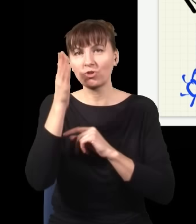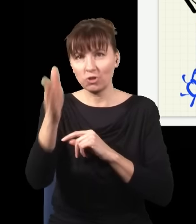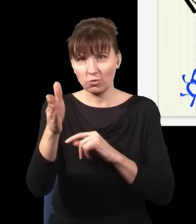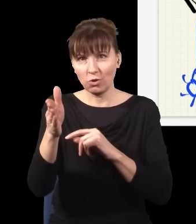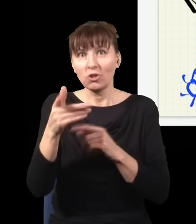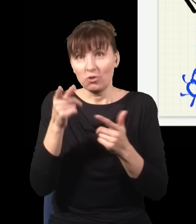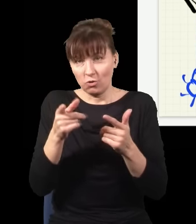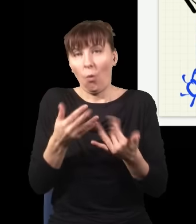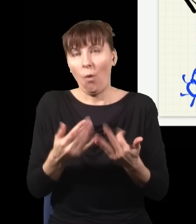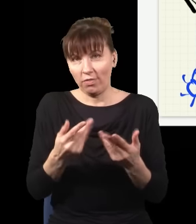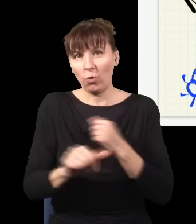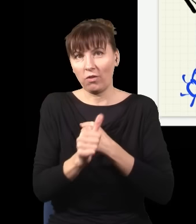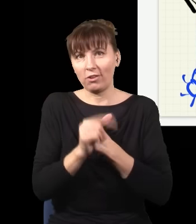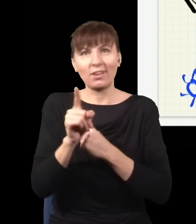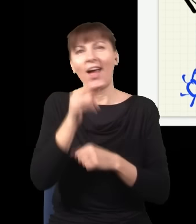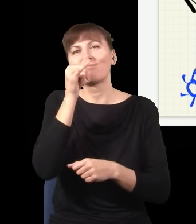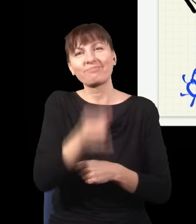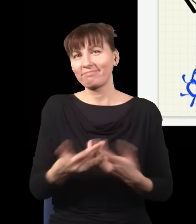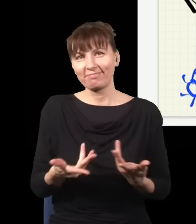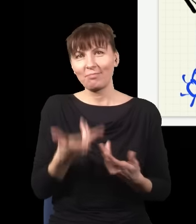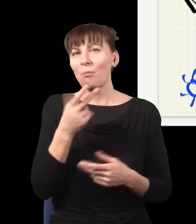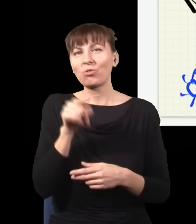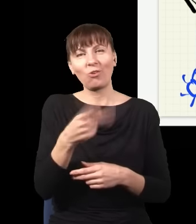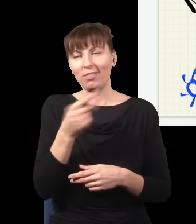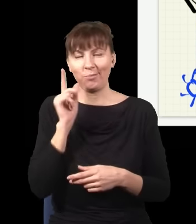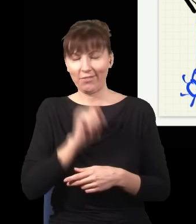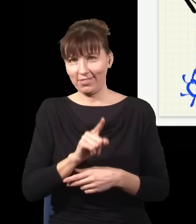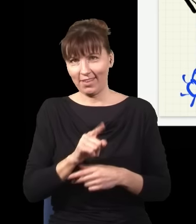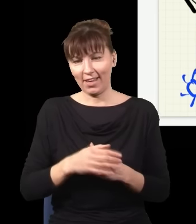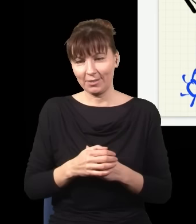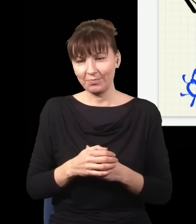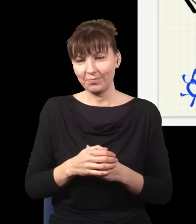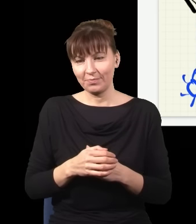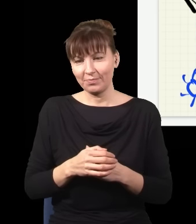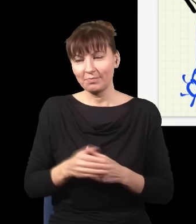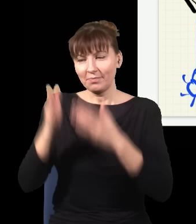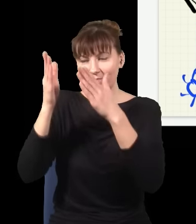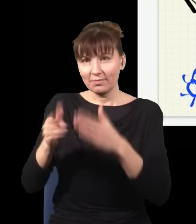że robienie czegoś teraz wpływa na naszą przeszłość. Więc Aharonov, nieco sfrustrowany, wierząc,